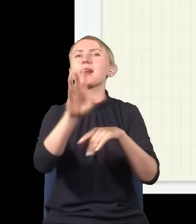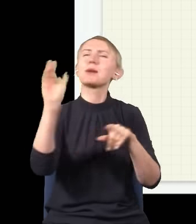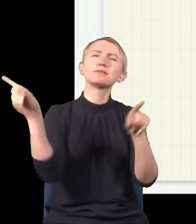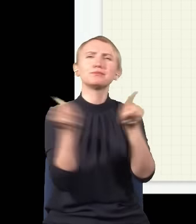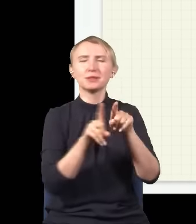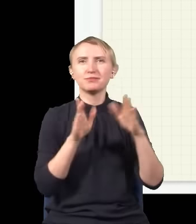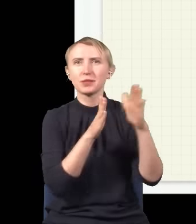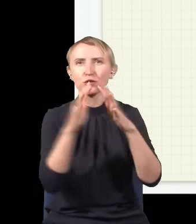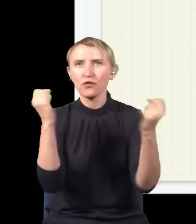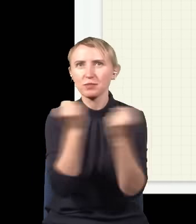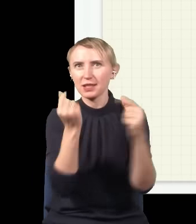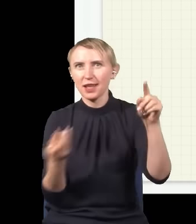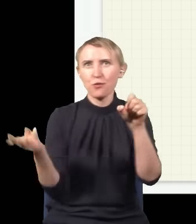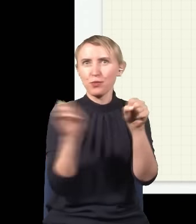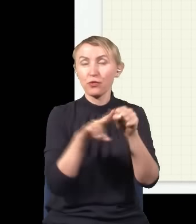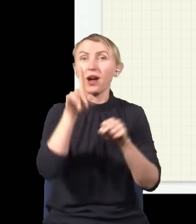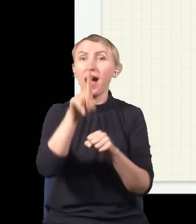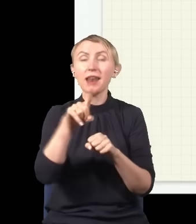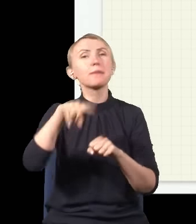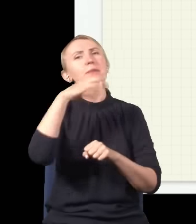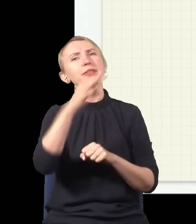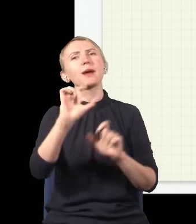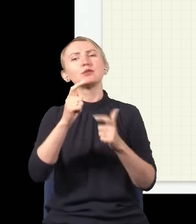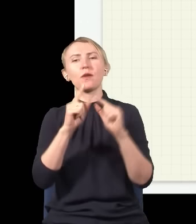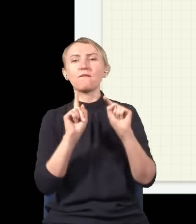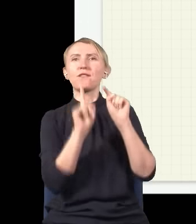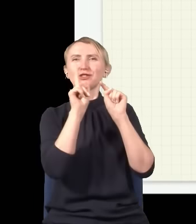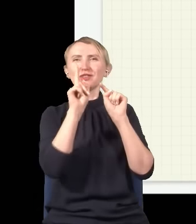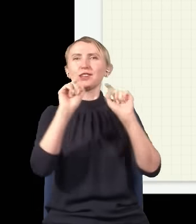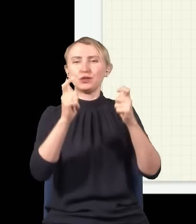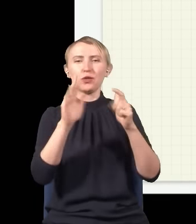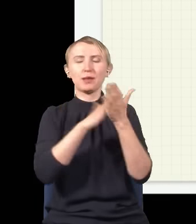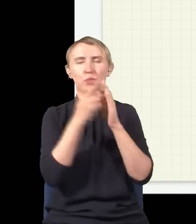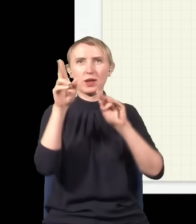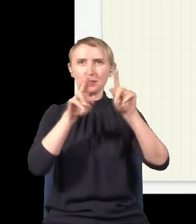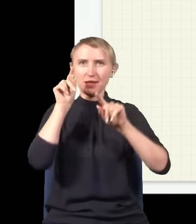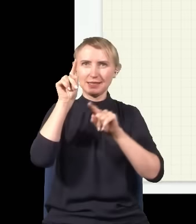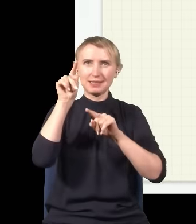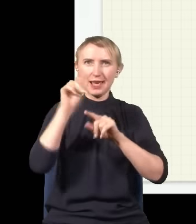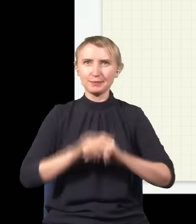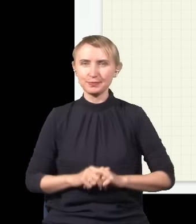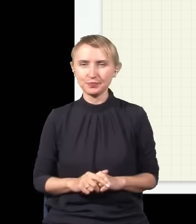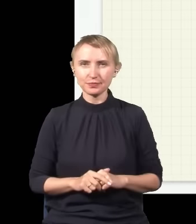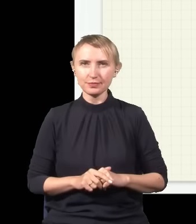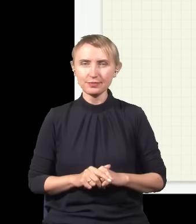z tym fale się wzmacniają. Ale jak zapytamy się, co się dzieje trochę wyżej, np. w tym miejscu,